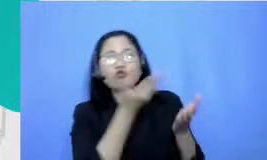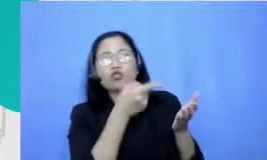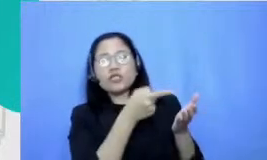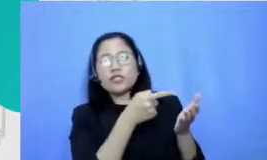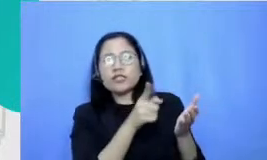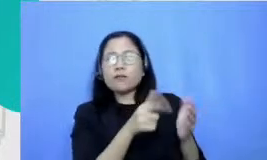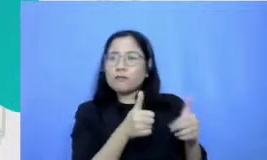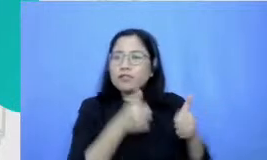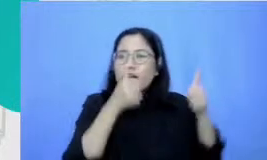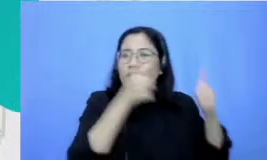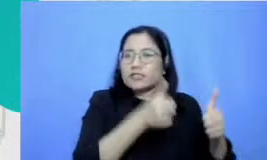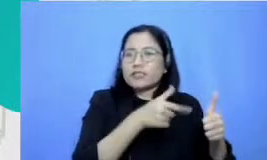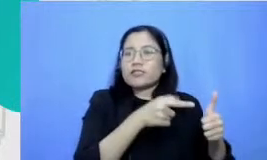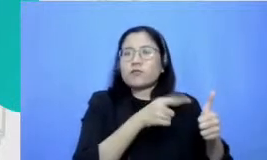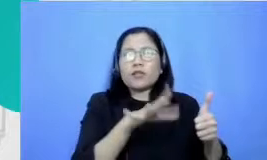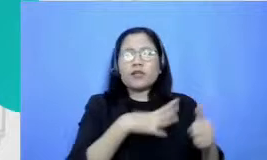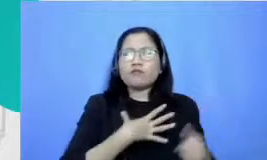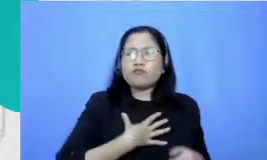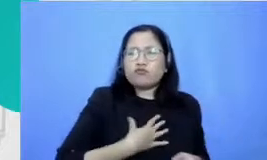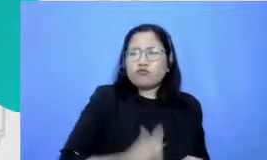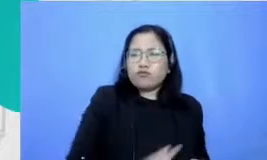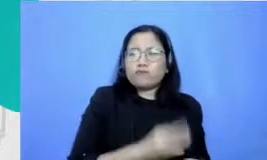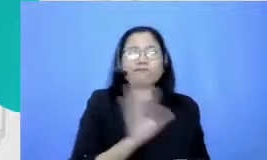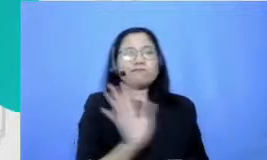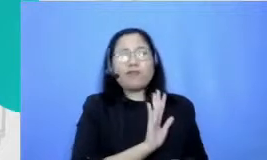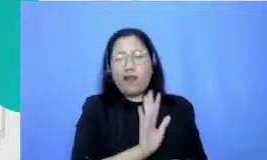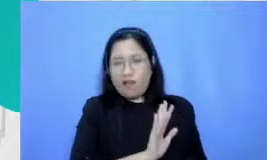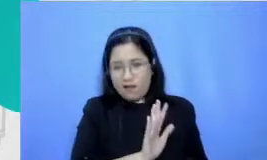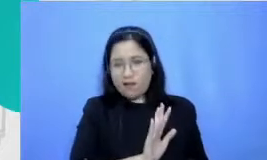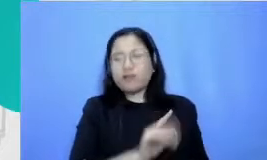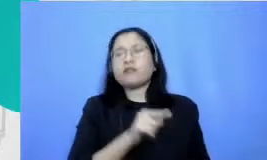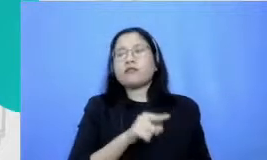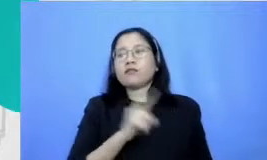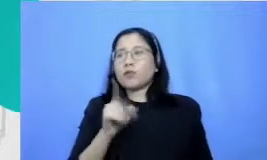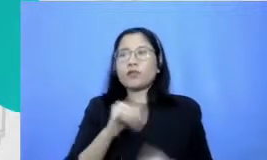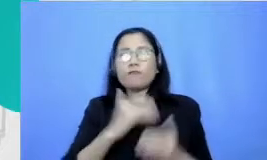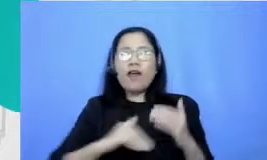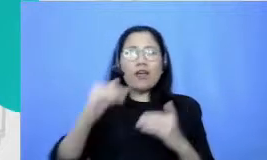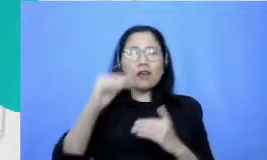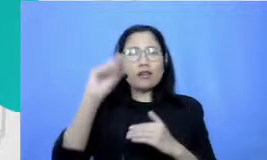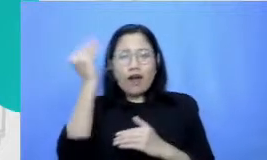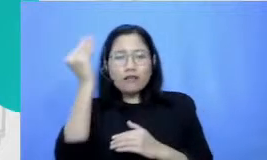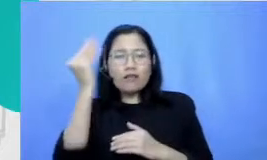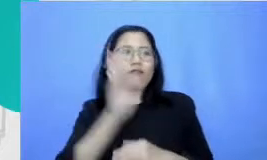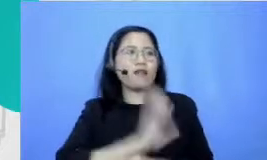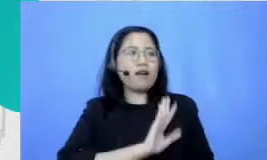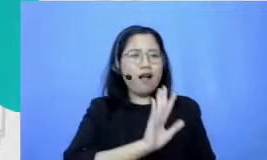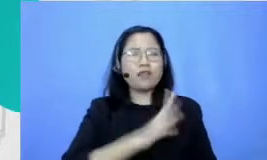hati karena nggak bisa nyampe ke DKI kemudian apa namanya ngasih kayak penghargaan sendiri